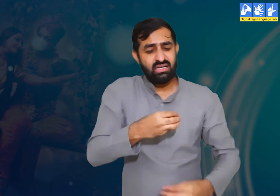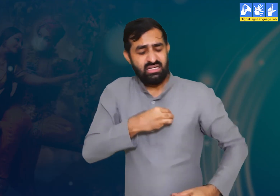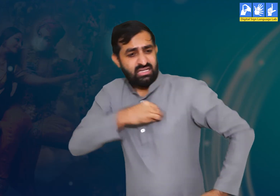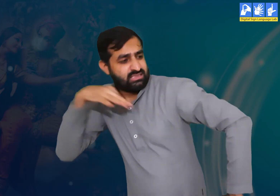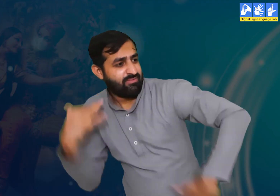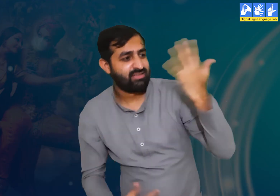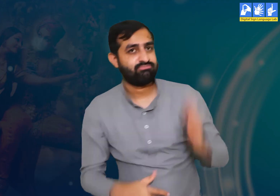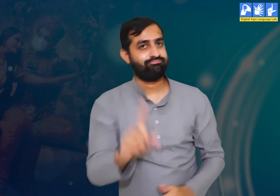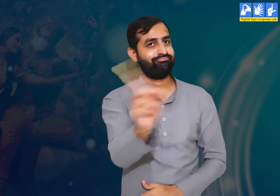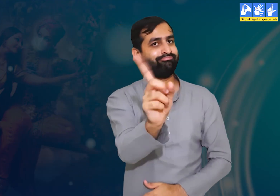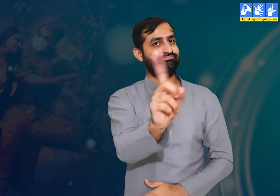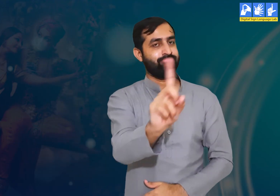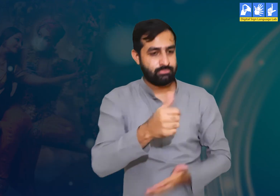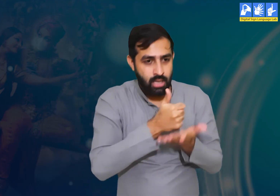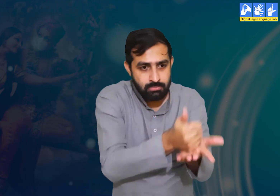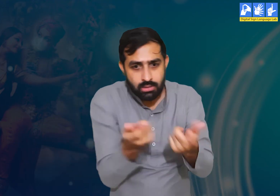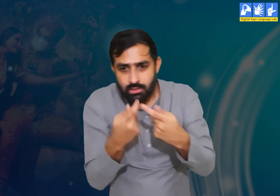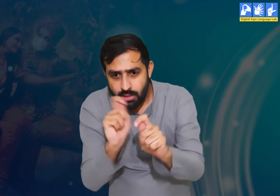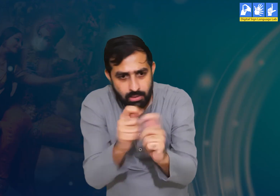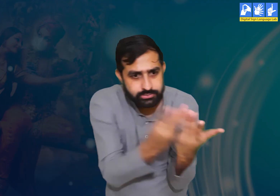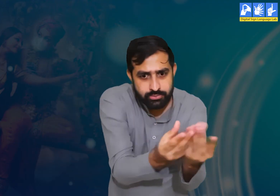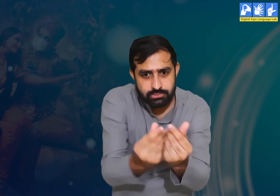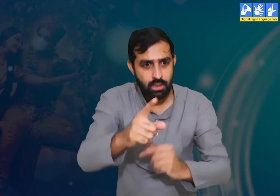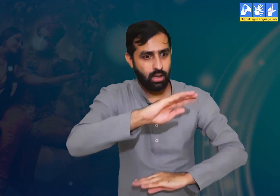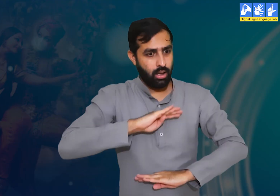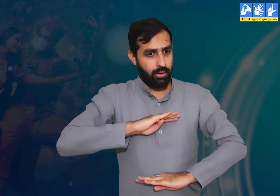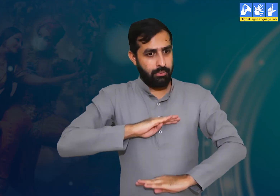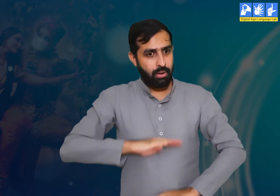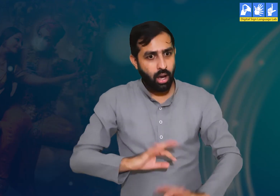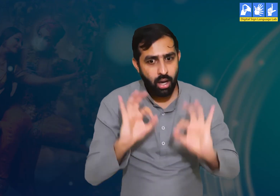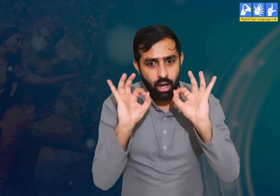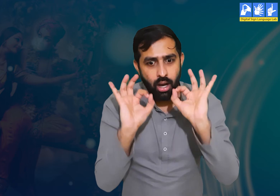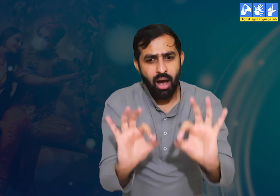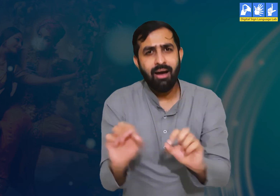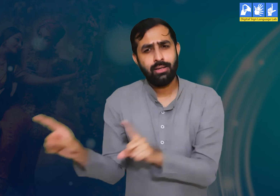कि वो प्रजा के हित का हमेशा ख़्याल रखें I उन्हें किसी भी प्रकार का कष्ट न पहुंचने दे।